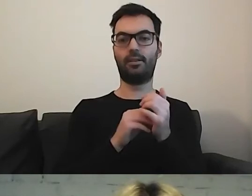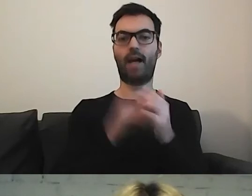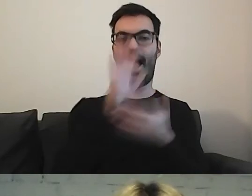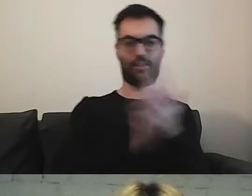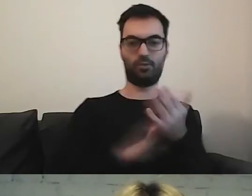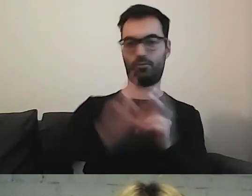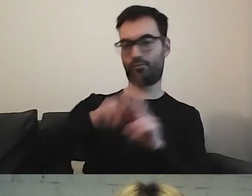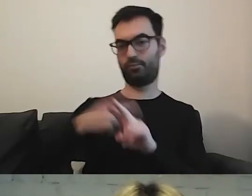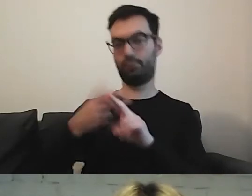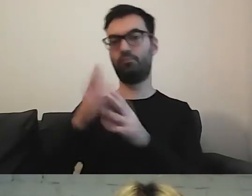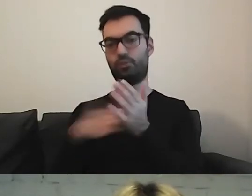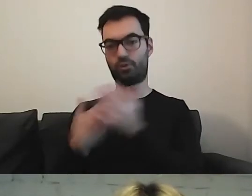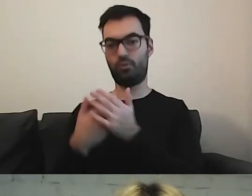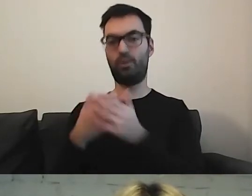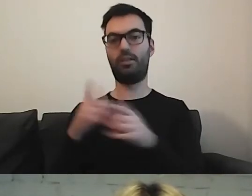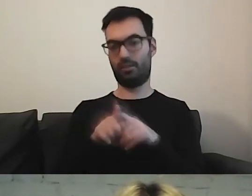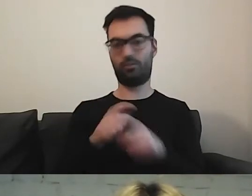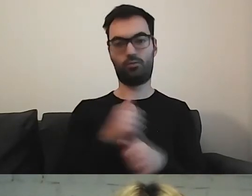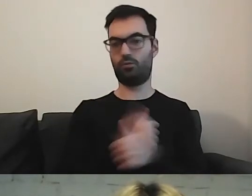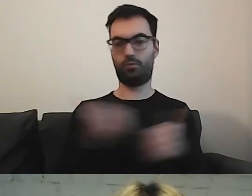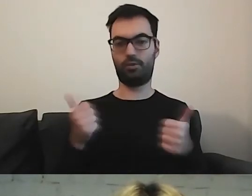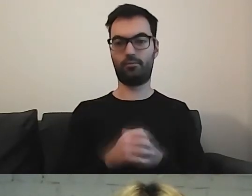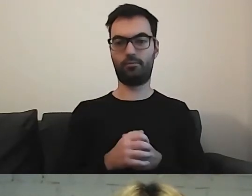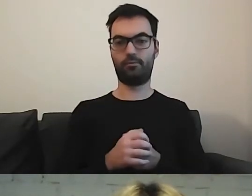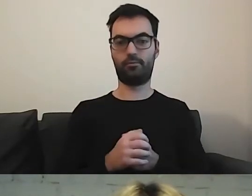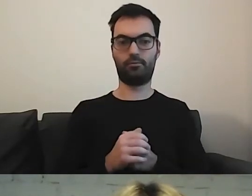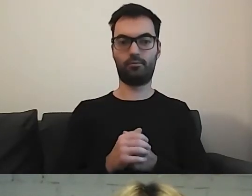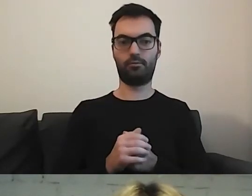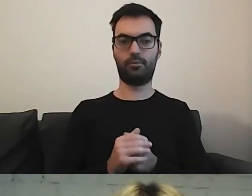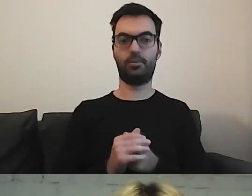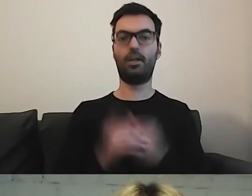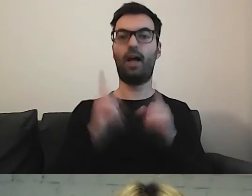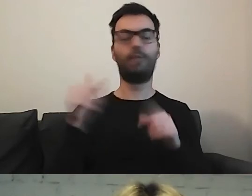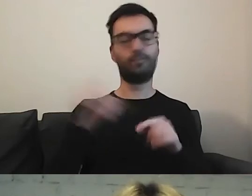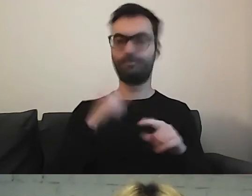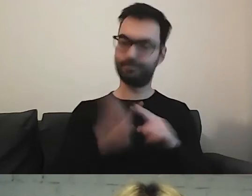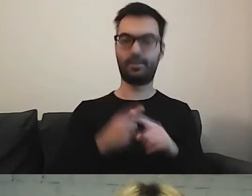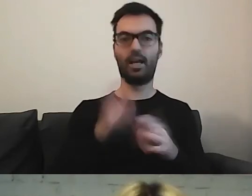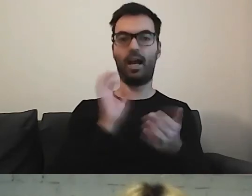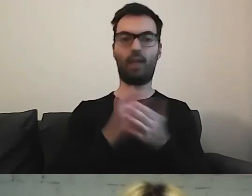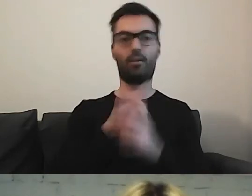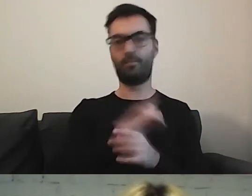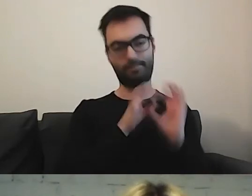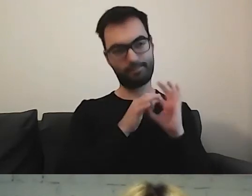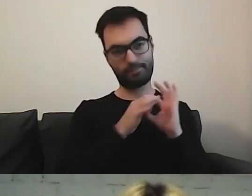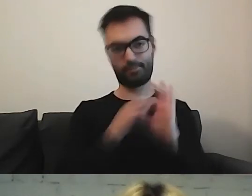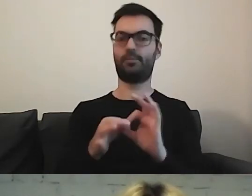to też bardzo dobra praktyka. Ale musimy być konsekwentni, gdzie umieszczamy te informacje.